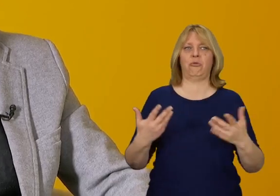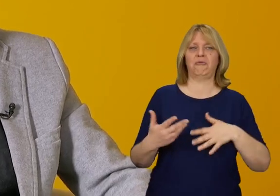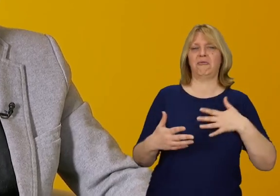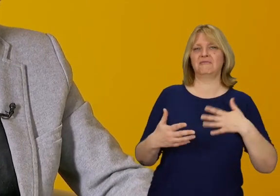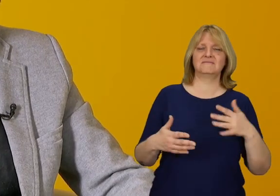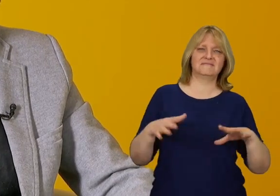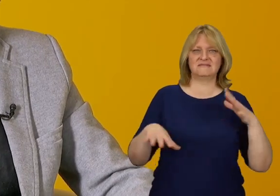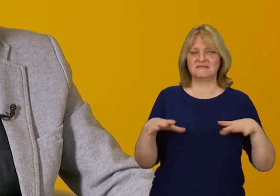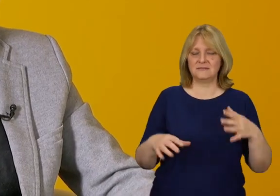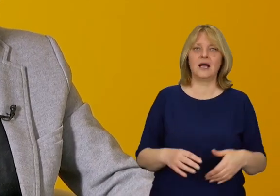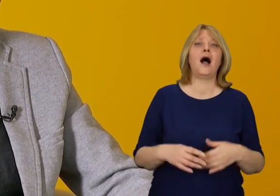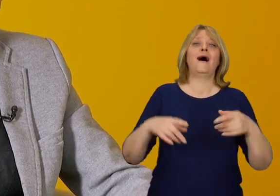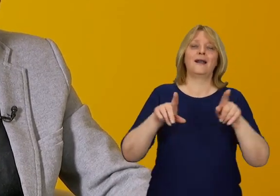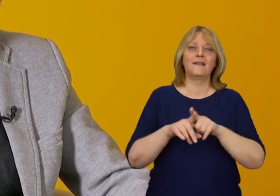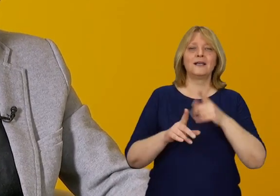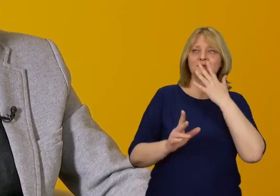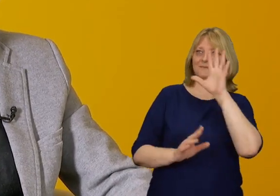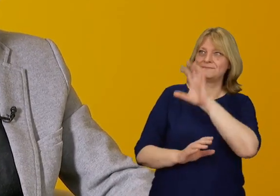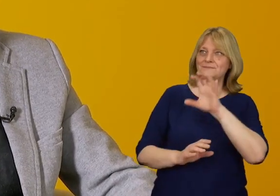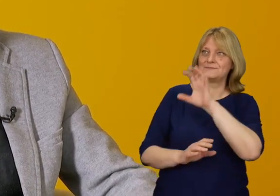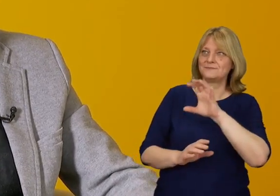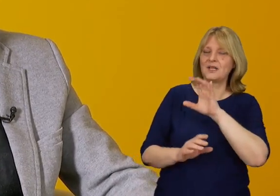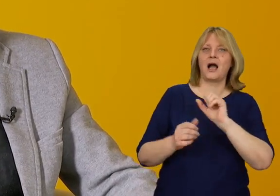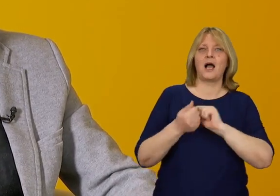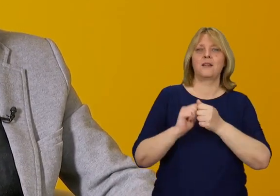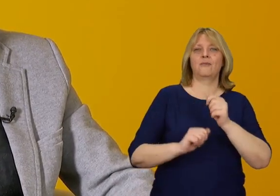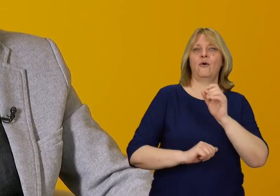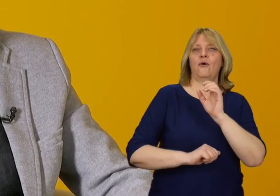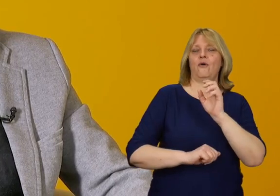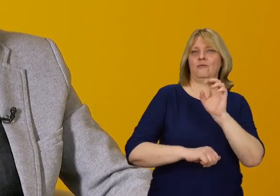W aspekcie estetycznym i architektonicznym często pojawią się argumenty